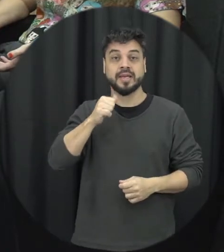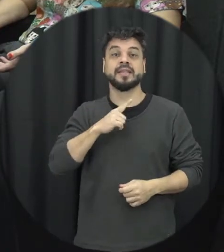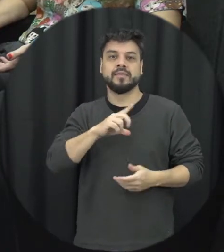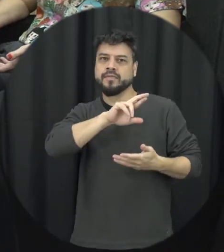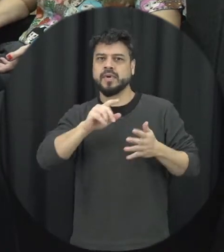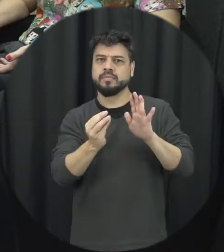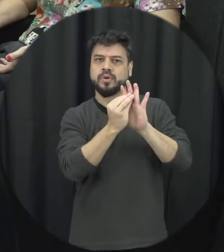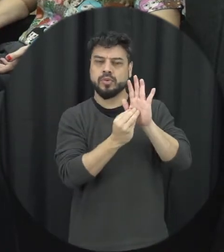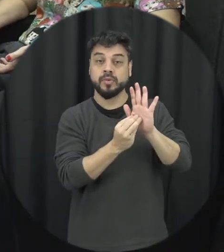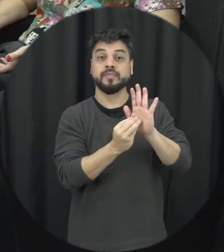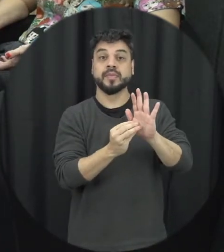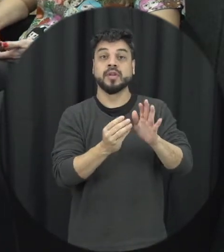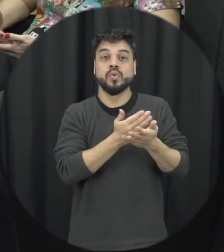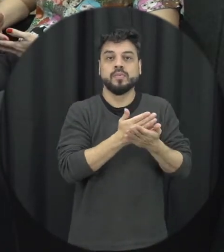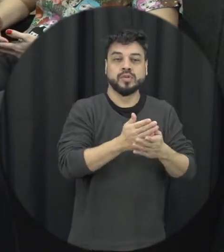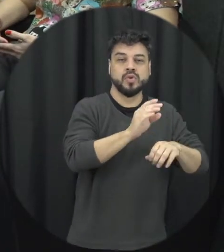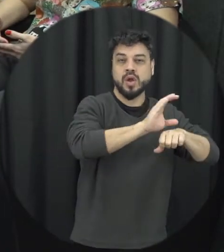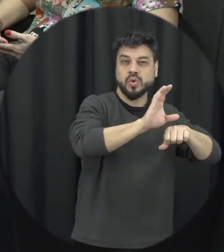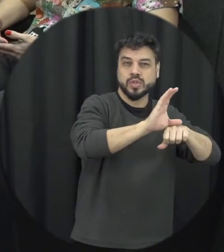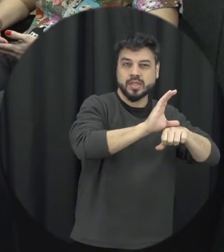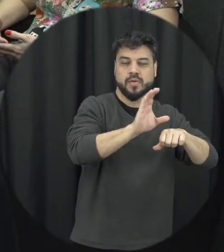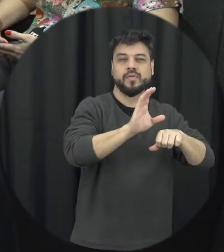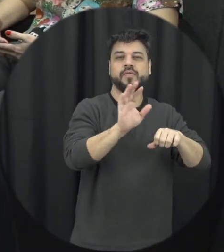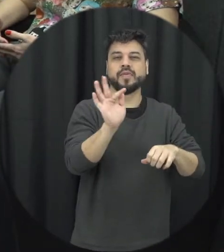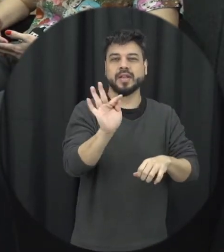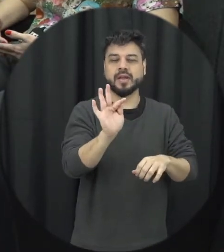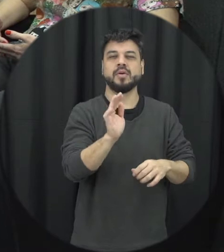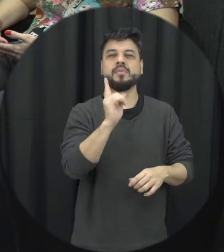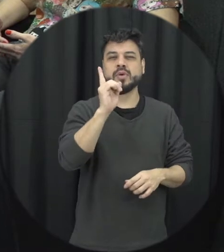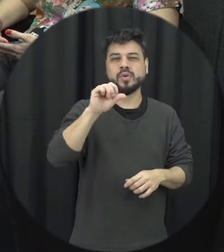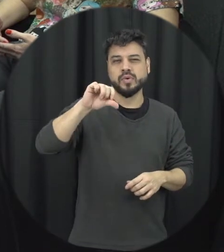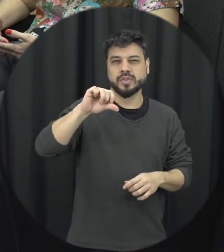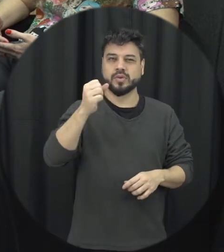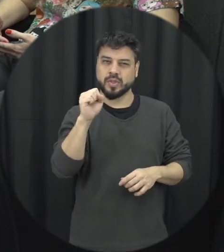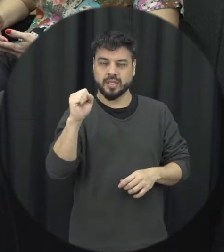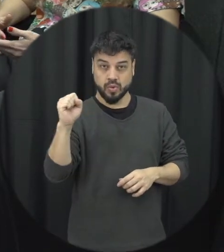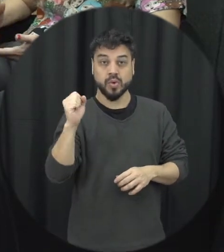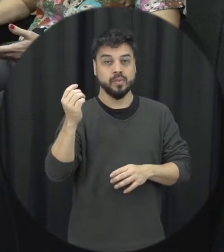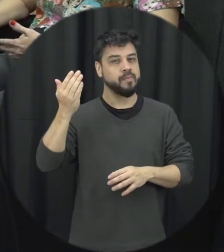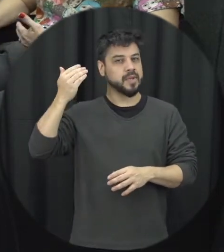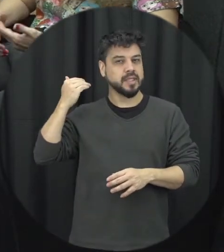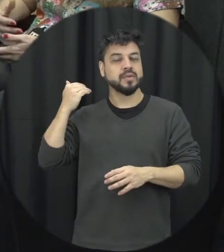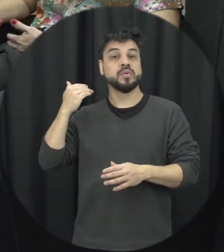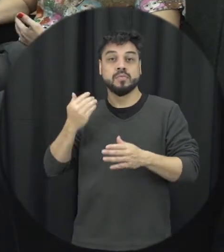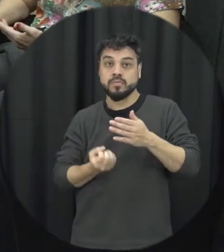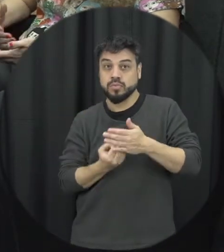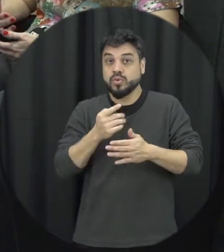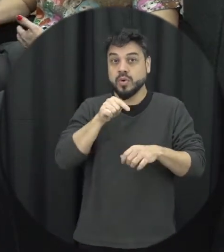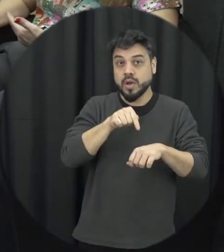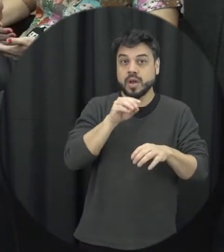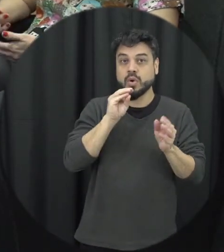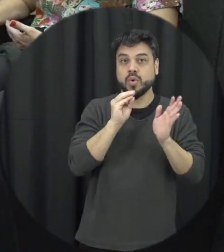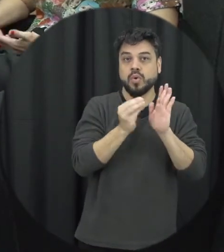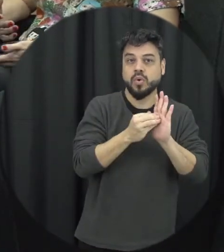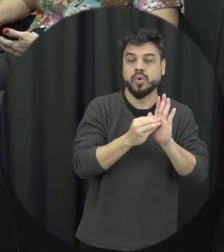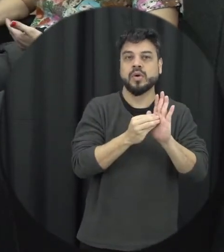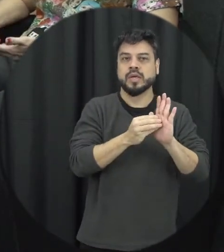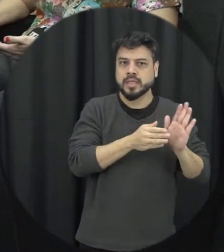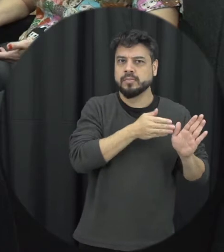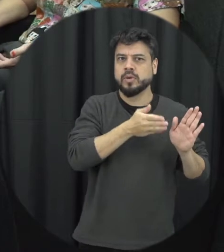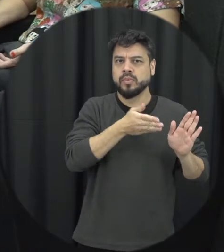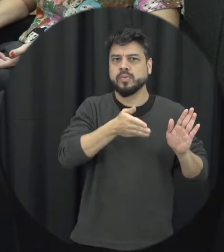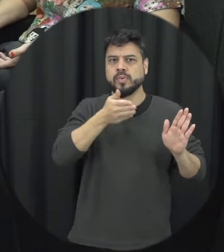a partir da constituição federal de 1988 e isso lá para cá varios esforços né têm sido